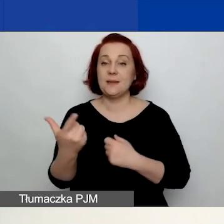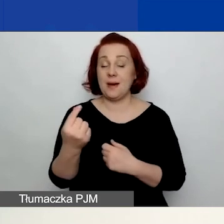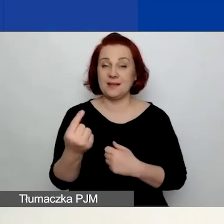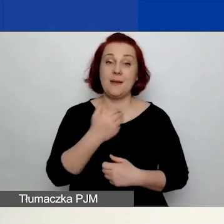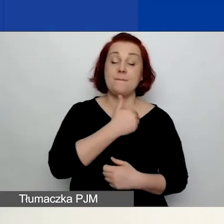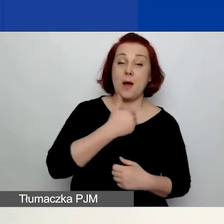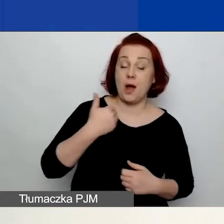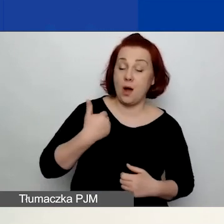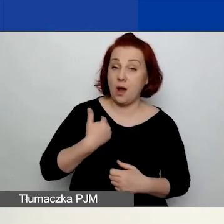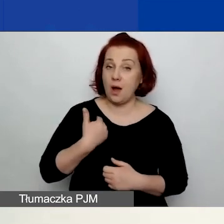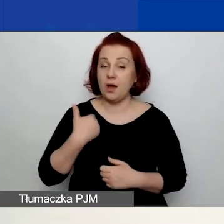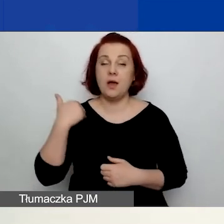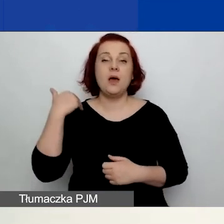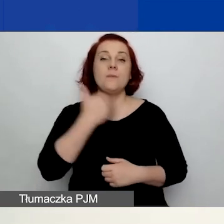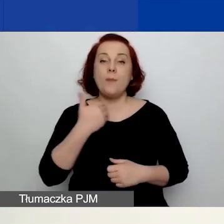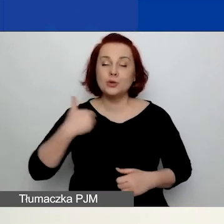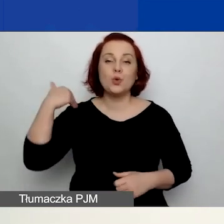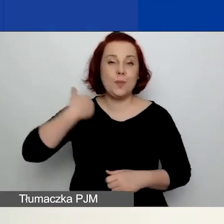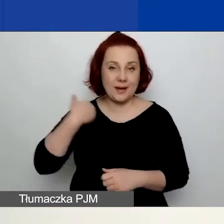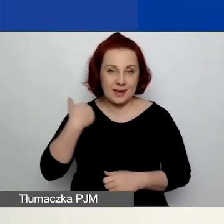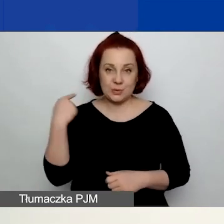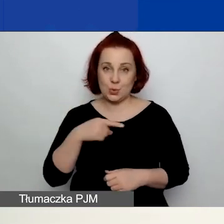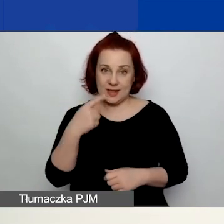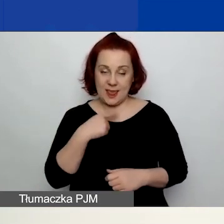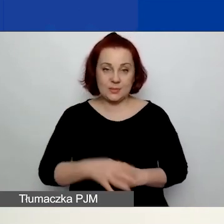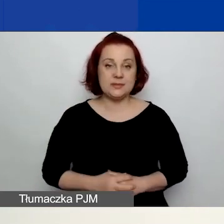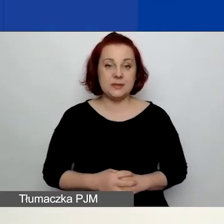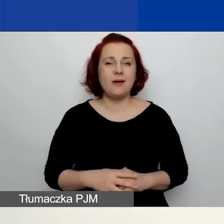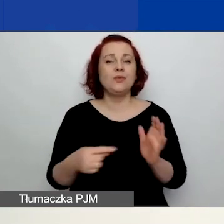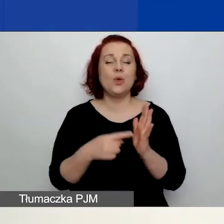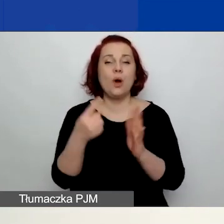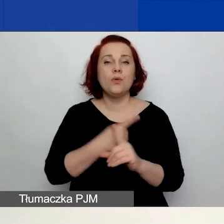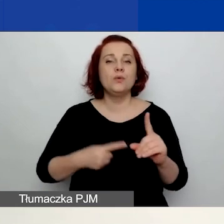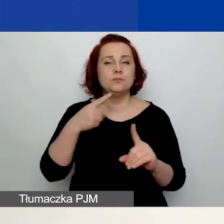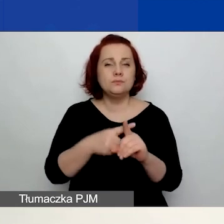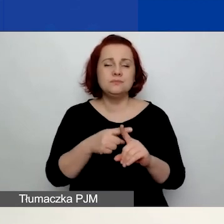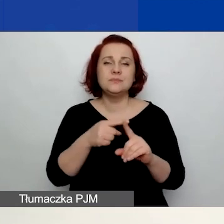To jest dokument obowiązkowy do złożenia wniosku w przypadku,